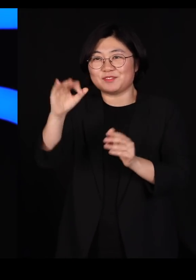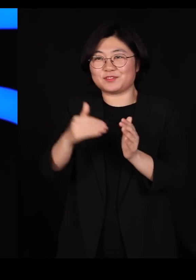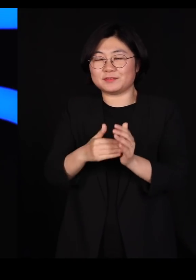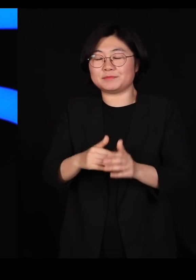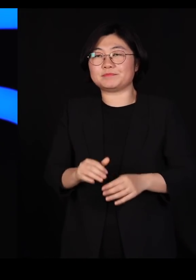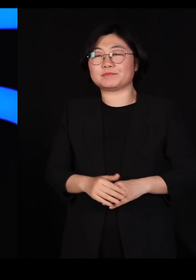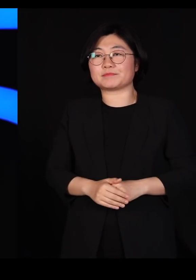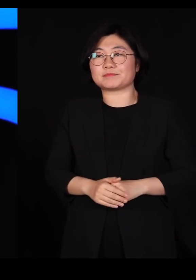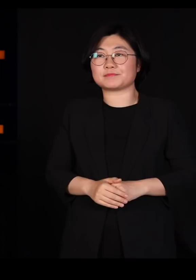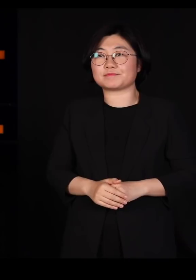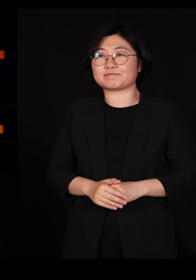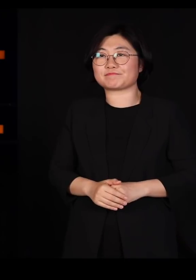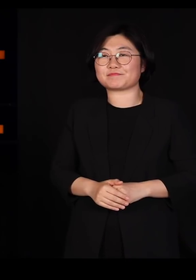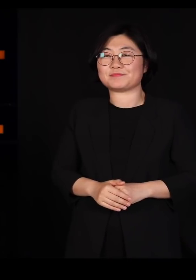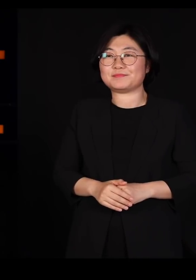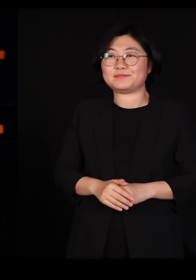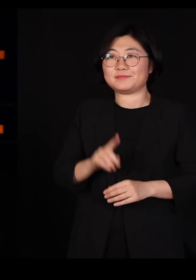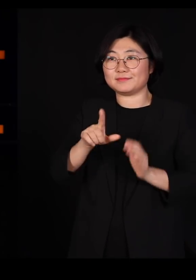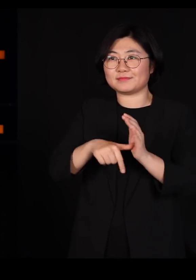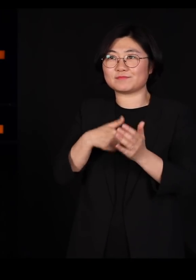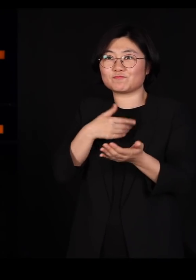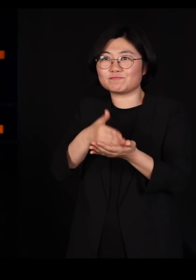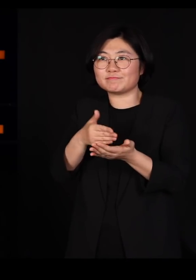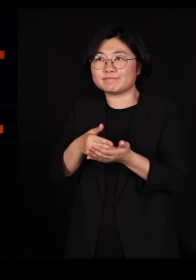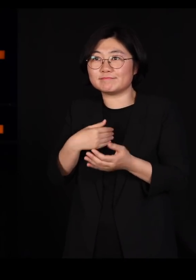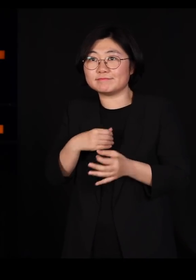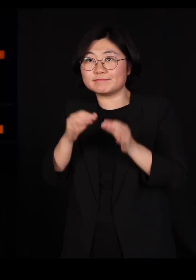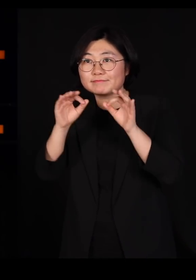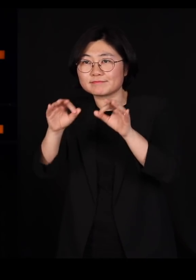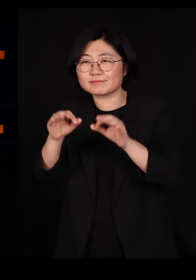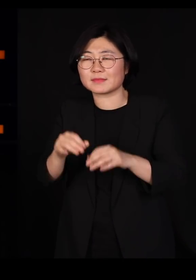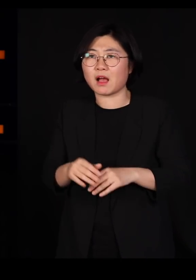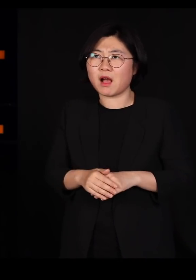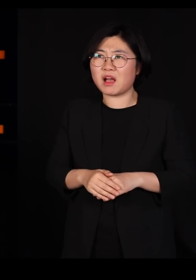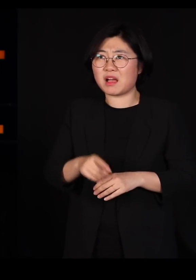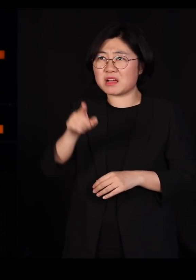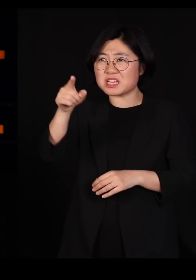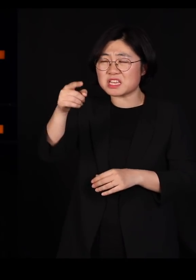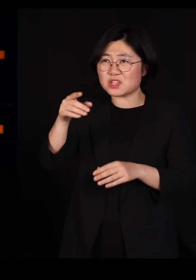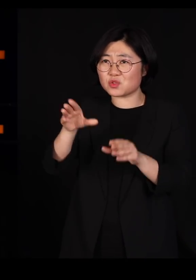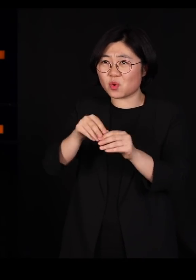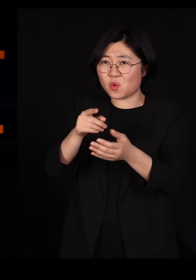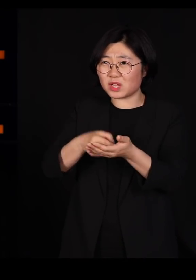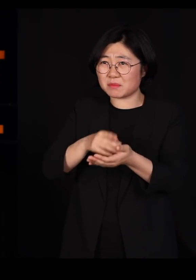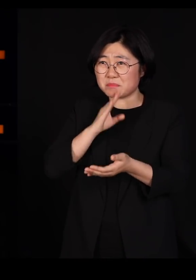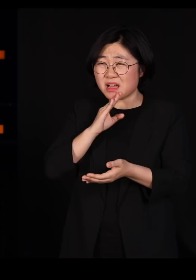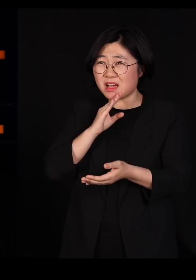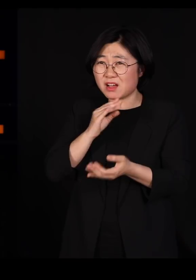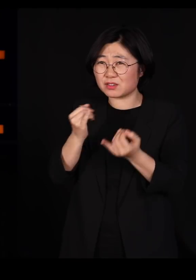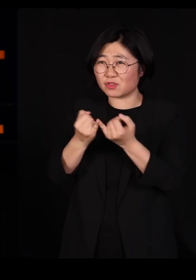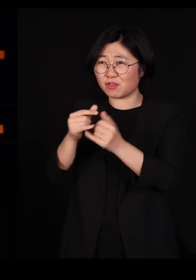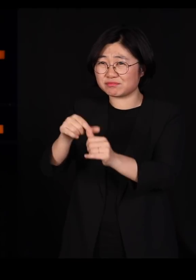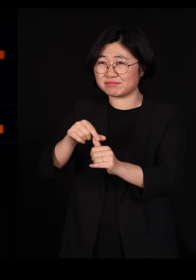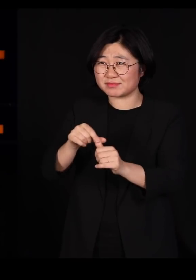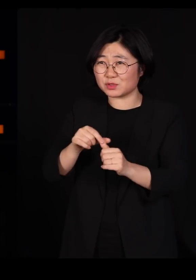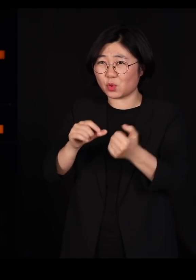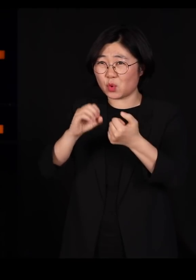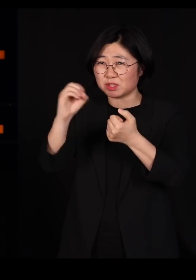왜냐하면 제가 뉴스를 보고 갔거든요 저 양반이 여성 장관을 50%를 하겠다고 공약을 했었어요